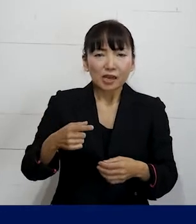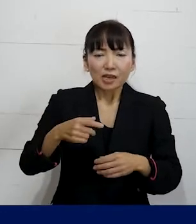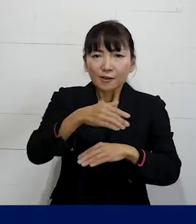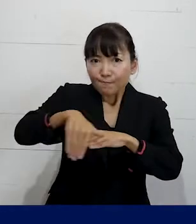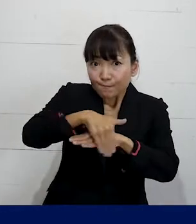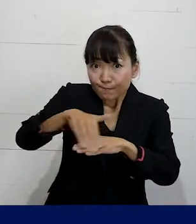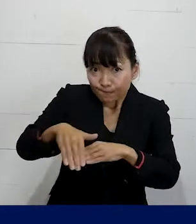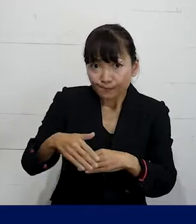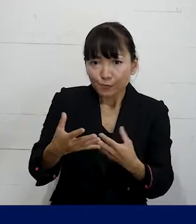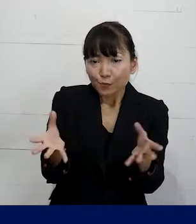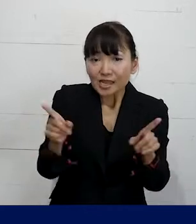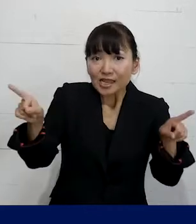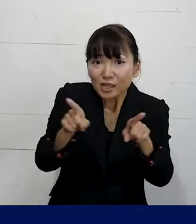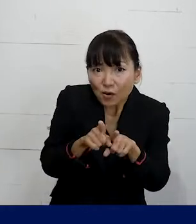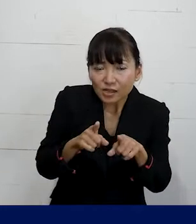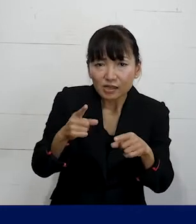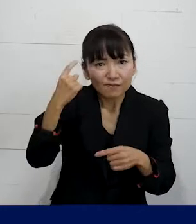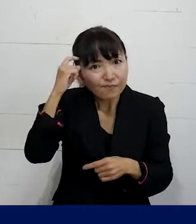一緒に立てることもできますので